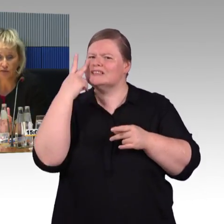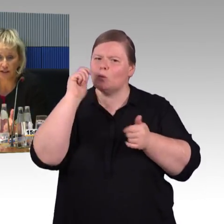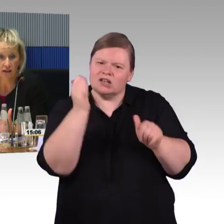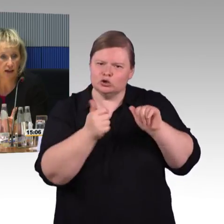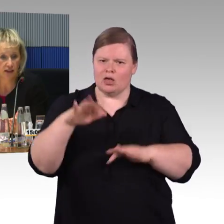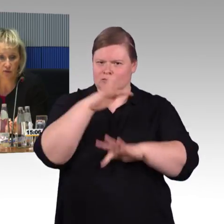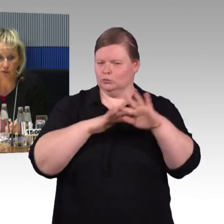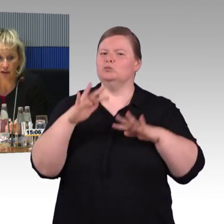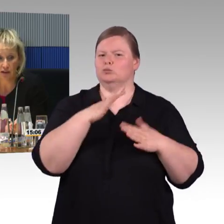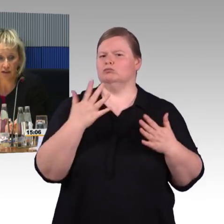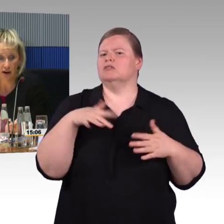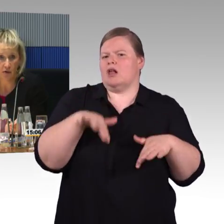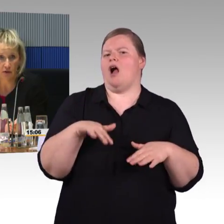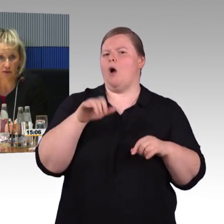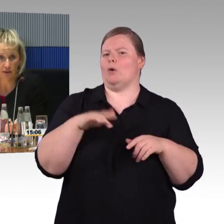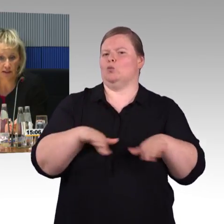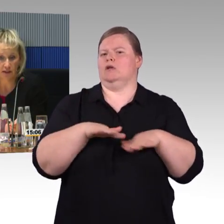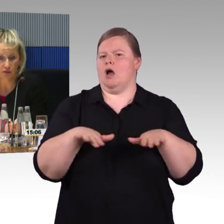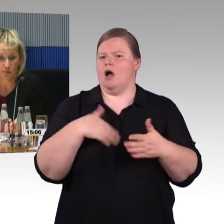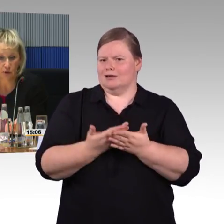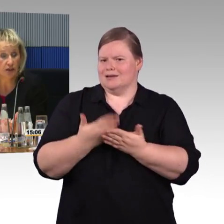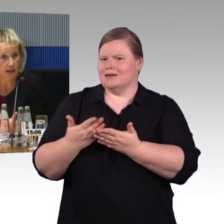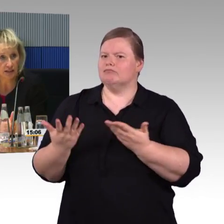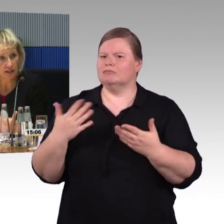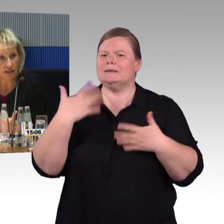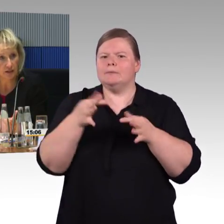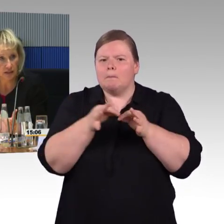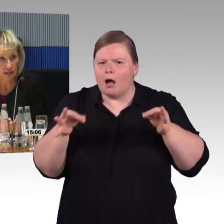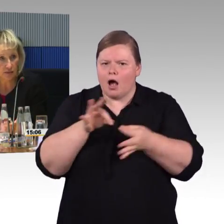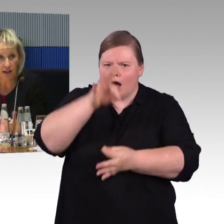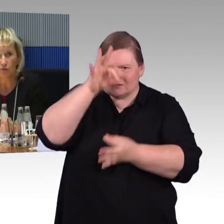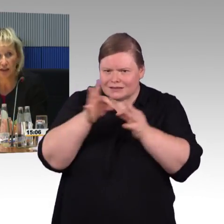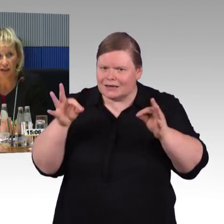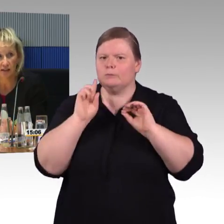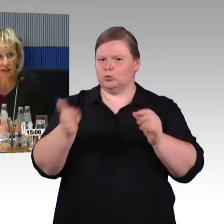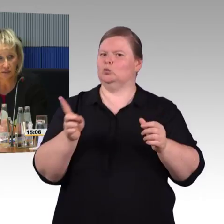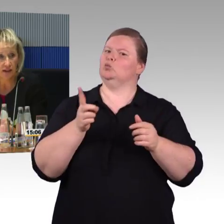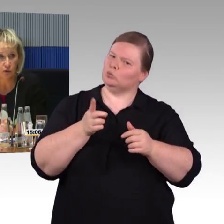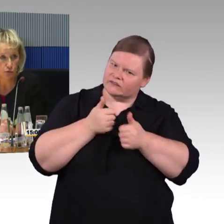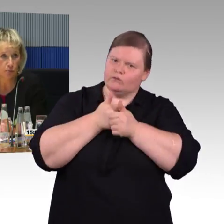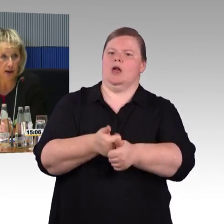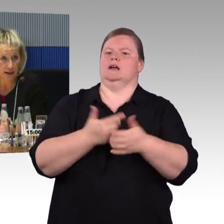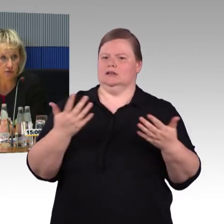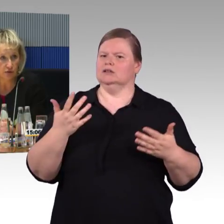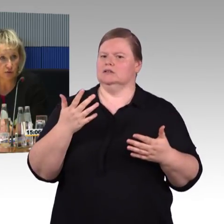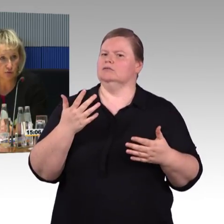Wendekreise oder wenn es um Kontraste geht, DIN-Werte und so weiter, die werden nachvollzogen